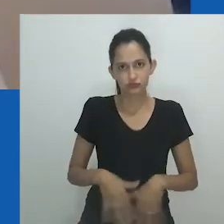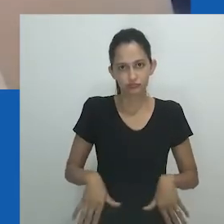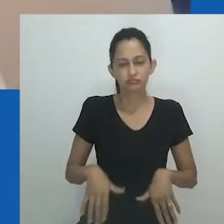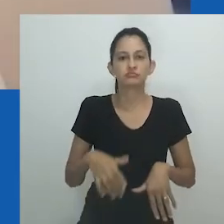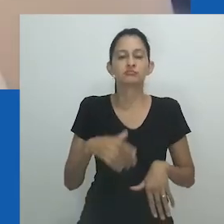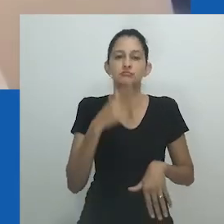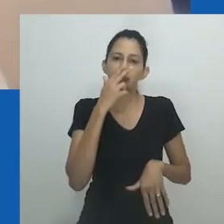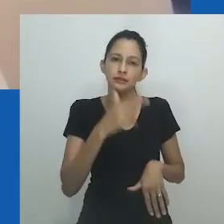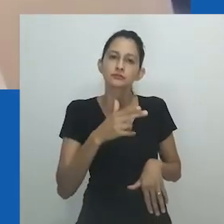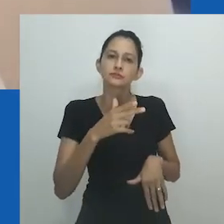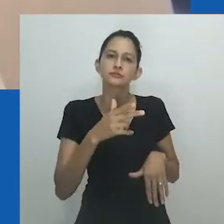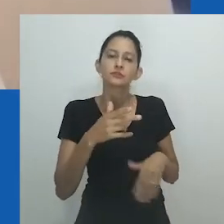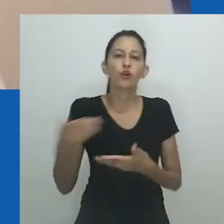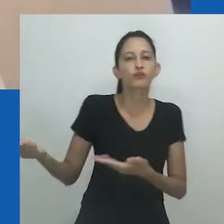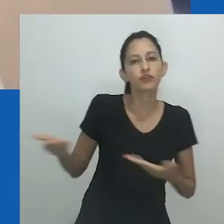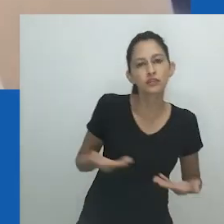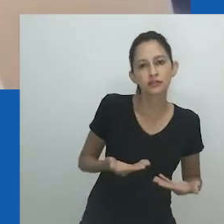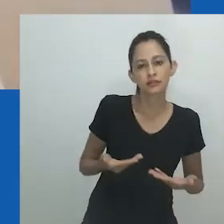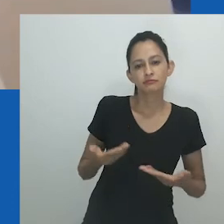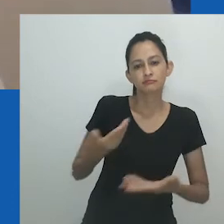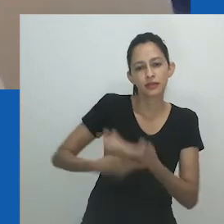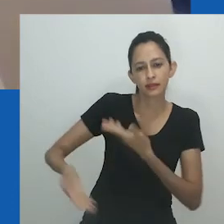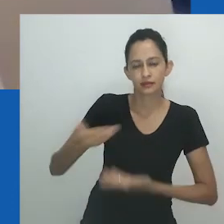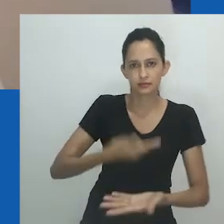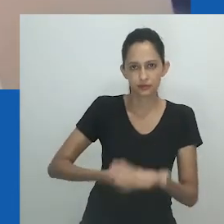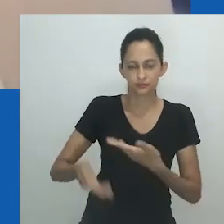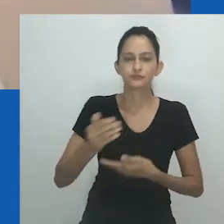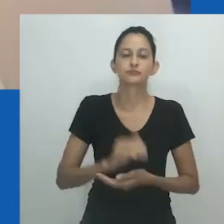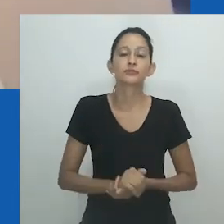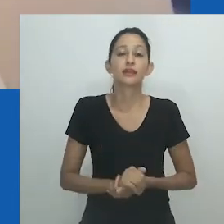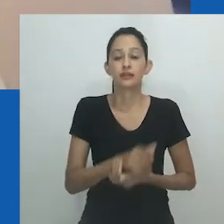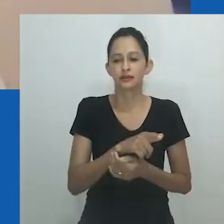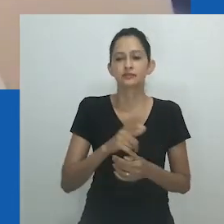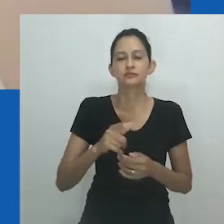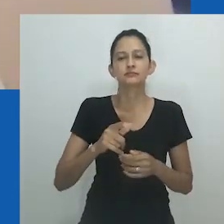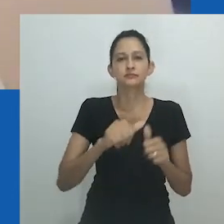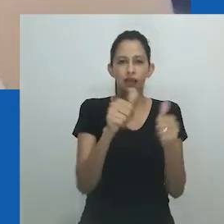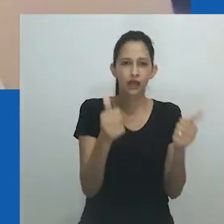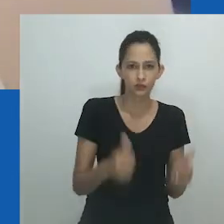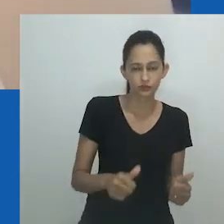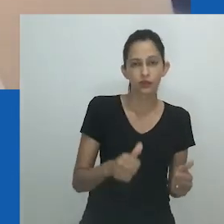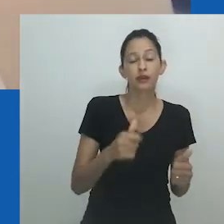A figura exala ousadia e confiança, permitindo o surgimento de novos conceitos e formas de expressão.